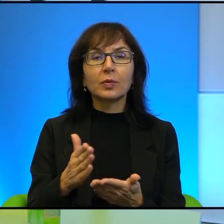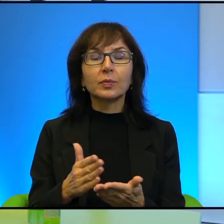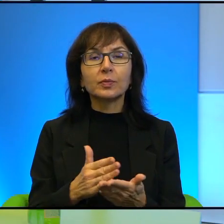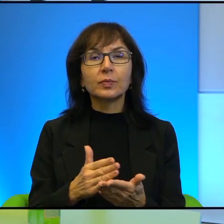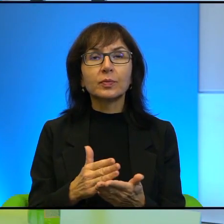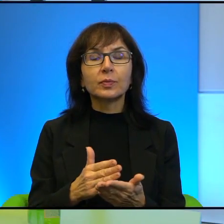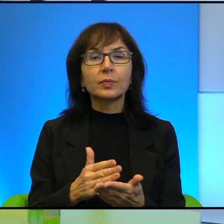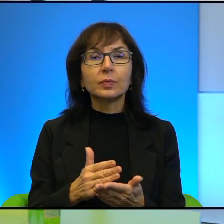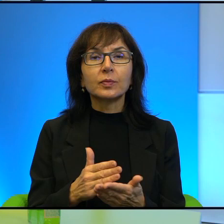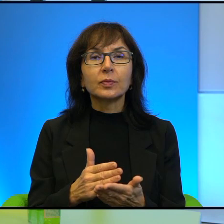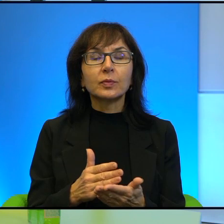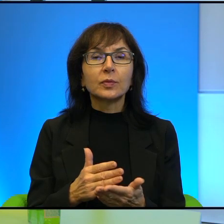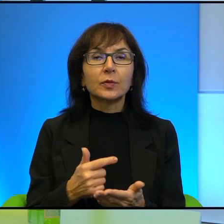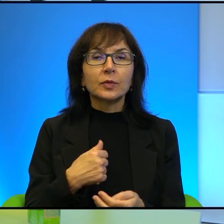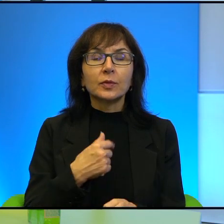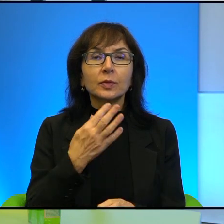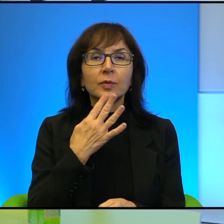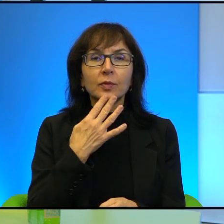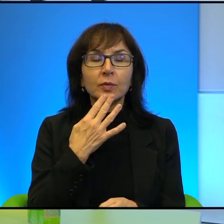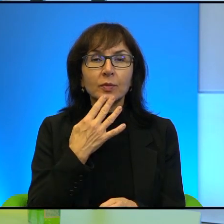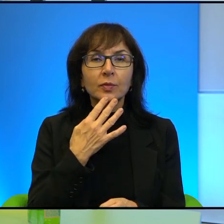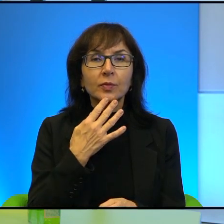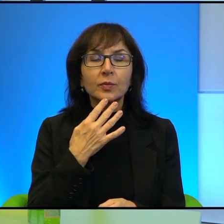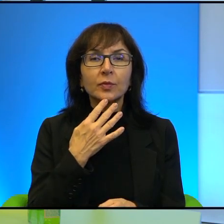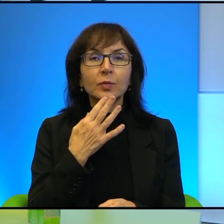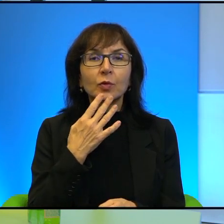Proszę Pani, mówimy, pamiętajmy, że mówimy o Ziemi Świętej,